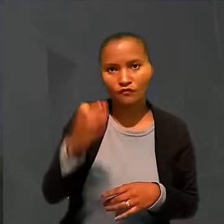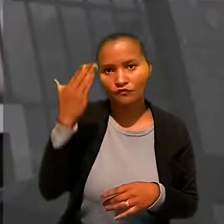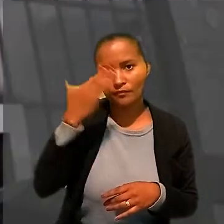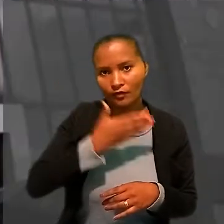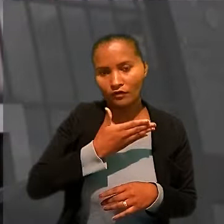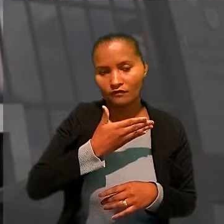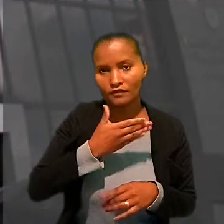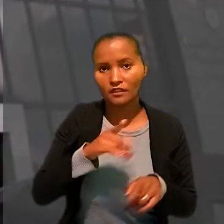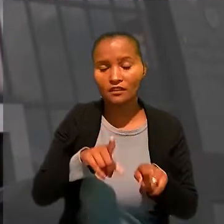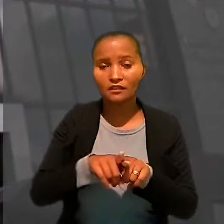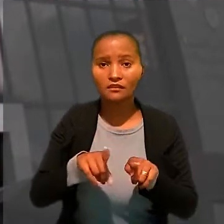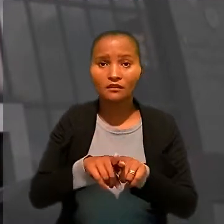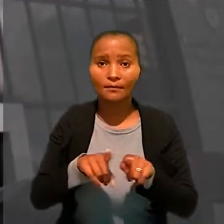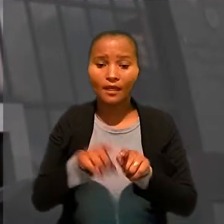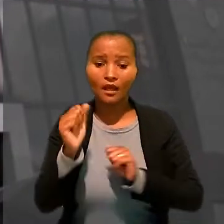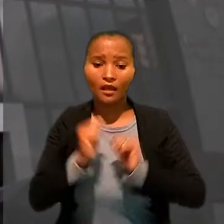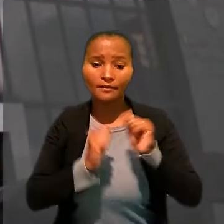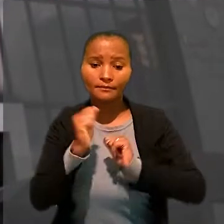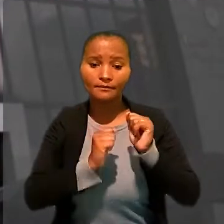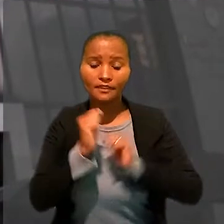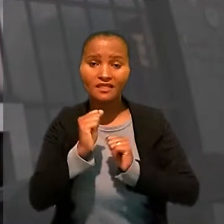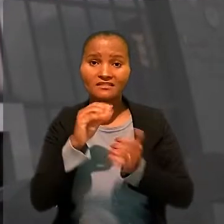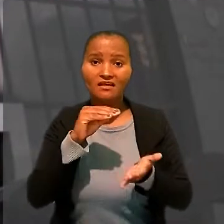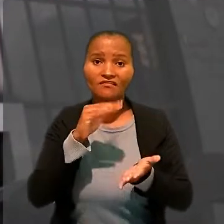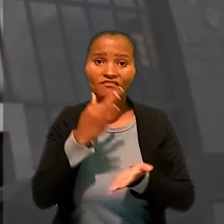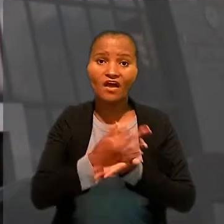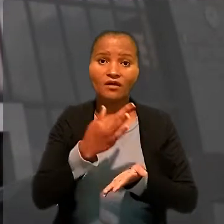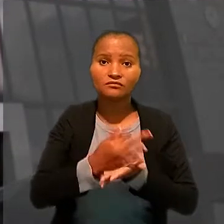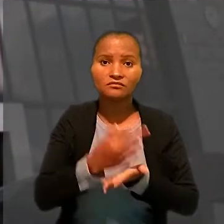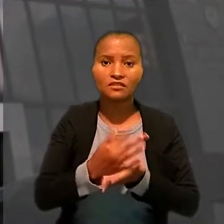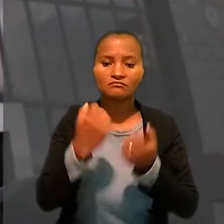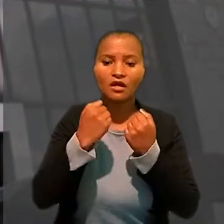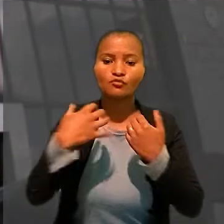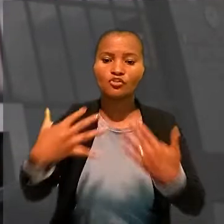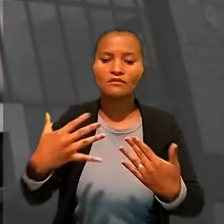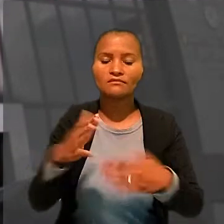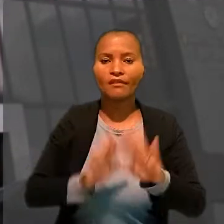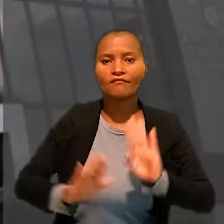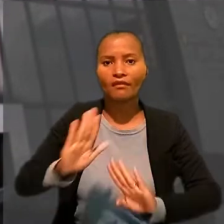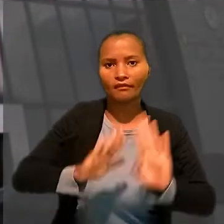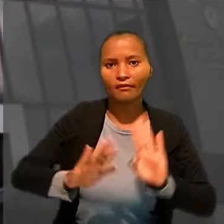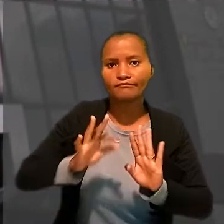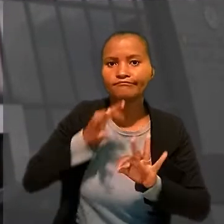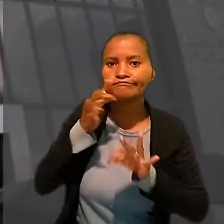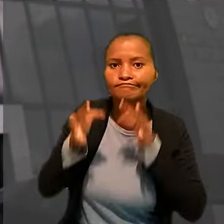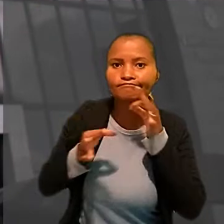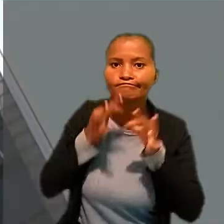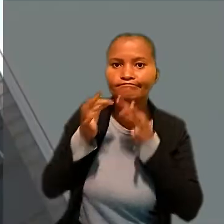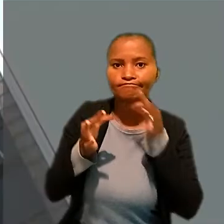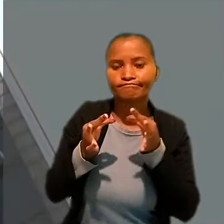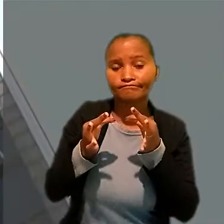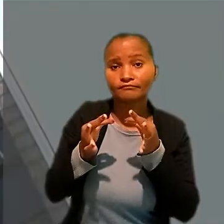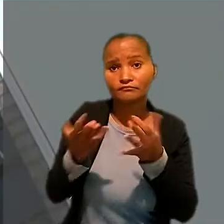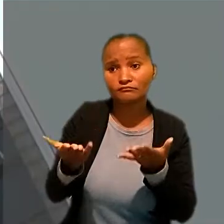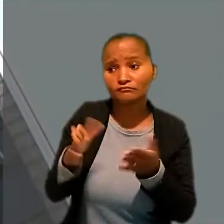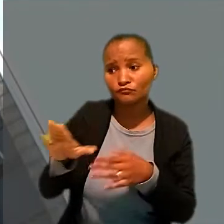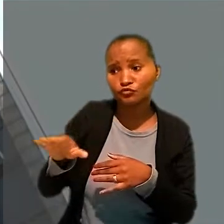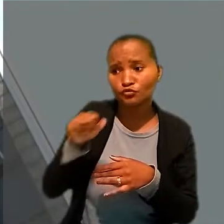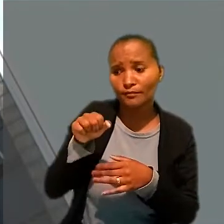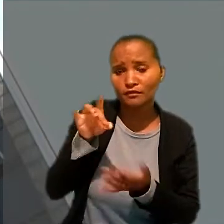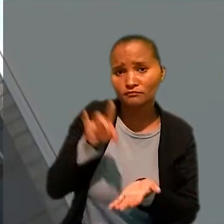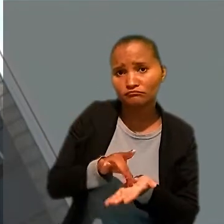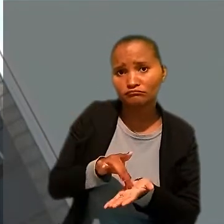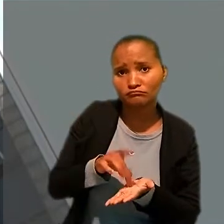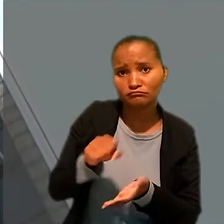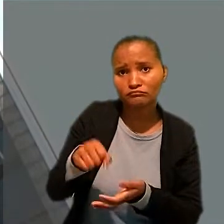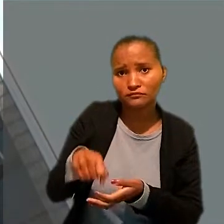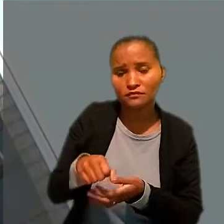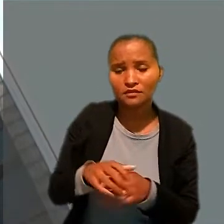Observou, ainda, que a empresa havia faltado à audiência para defender e prestar depoimento, embora tivesse sido regularmente citada.